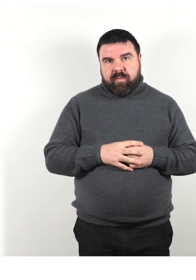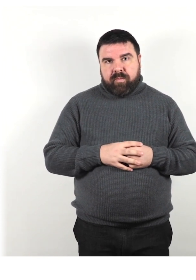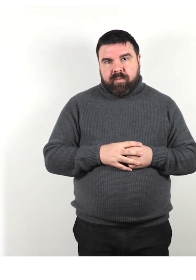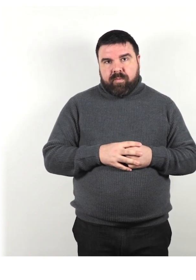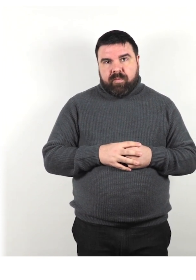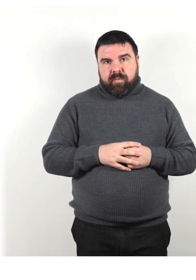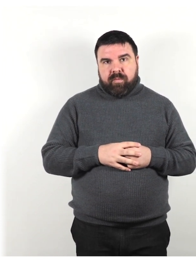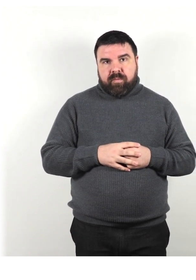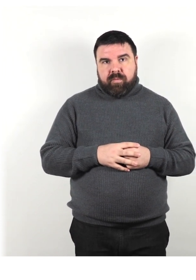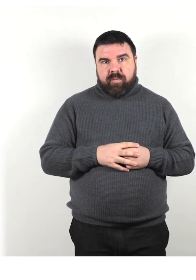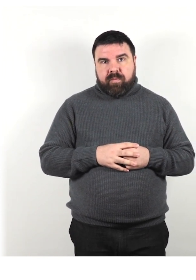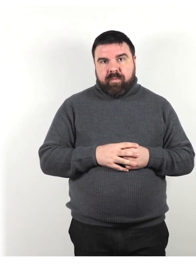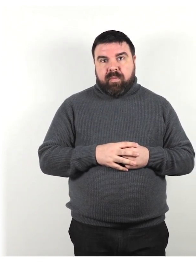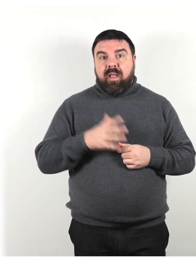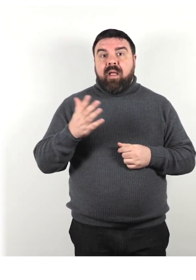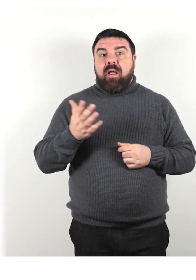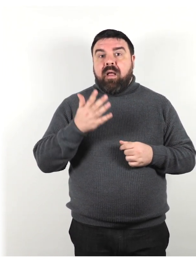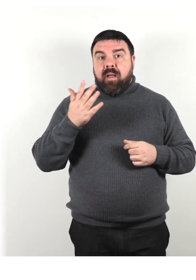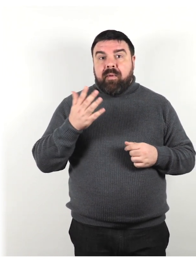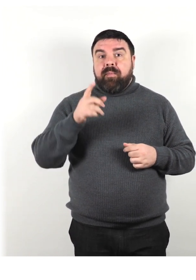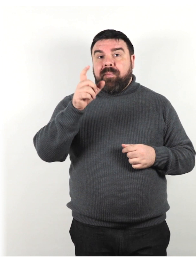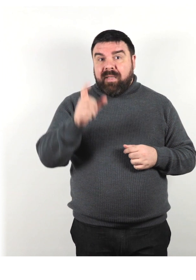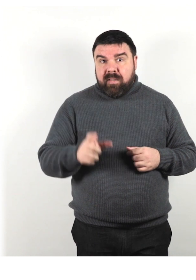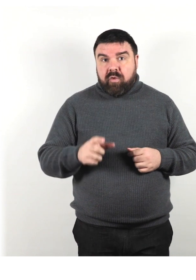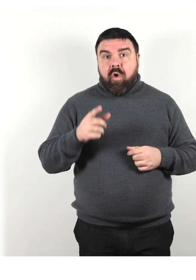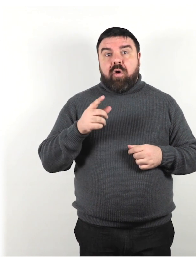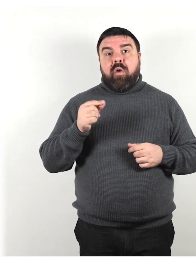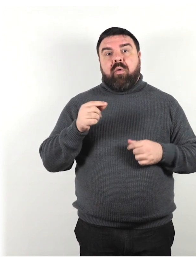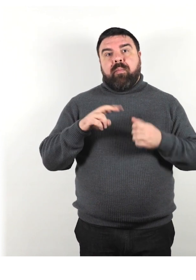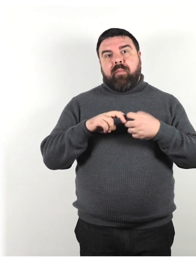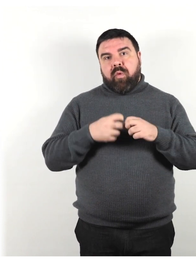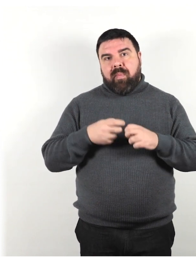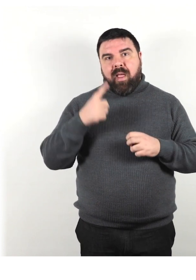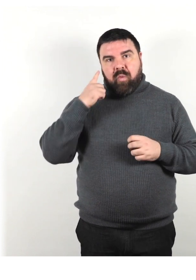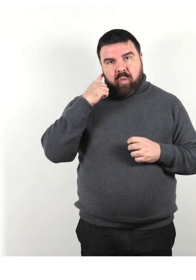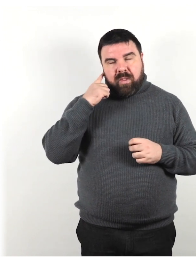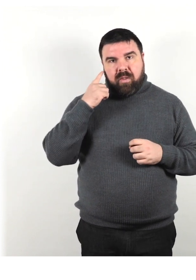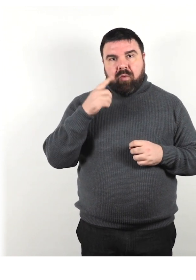Per esempio: persona con problemi di udito, persona con difficoltà di deambulazione